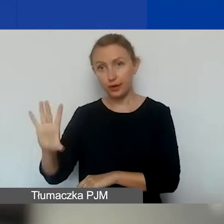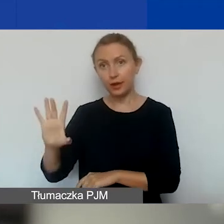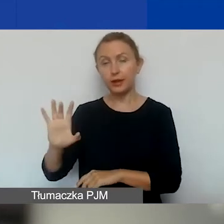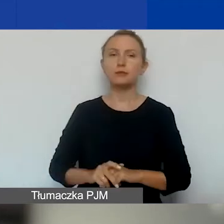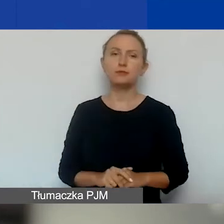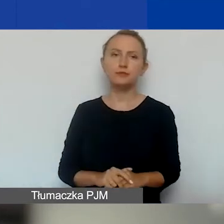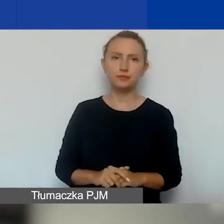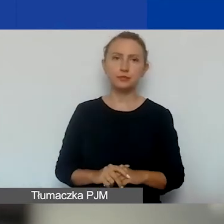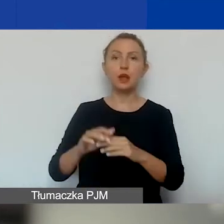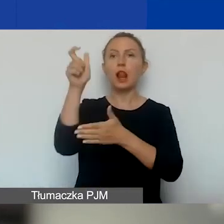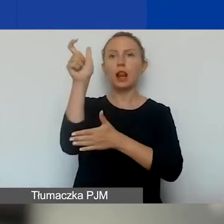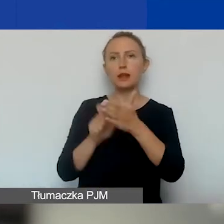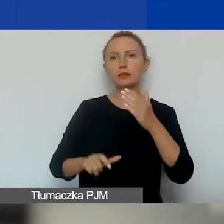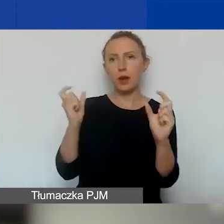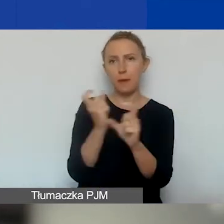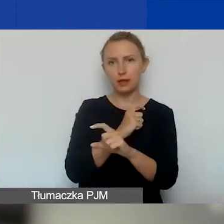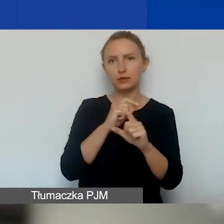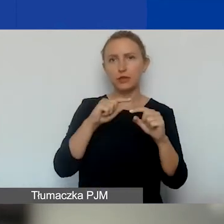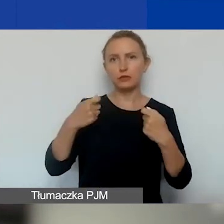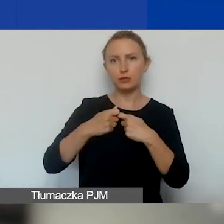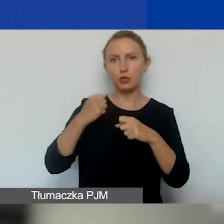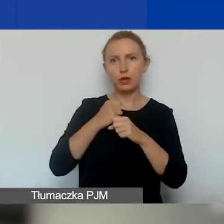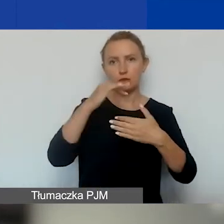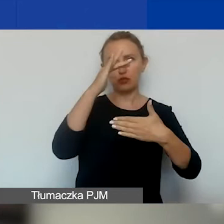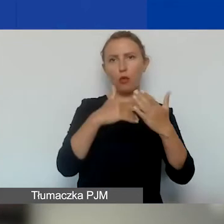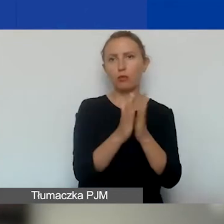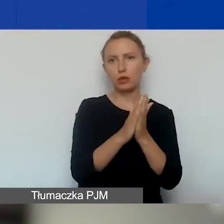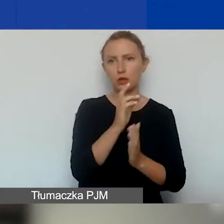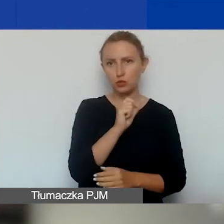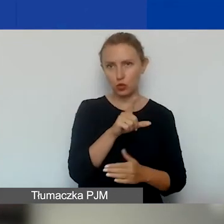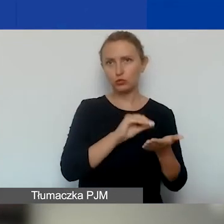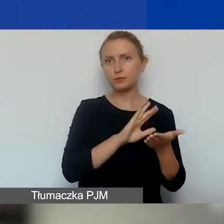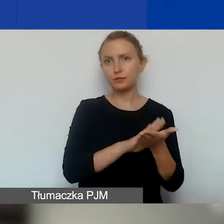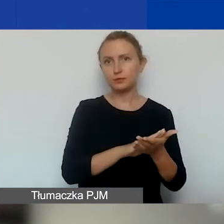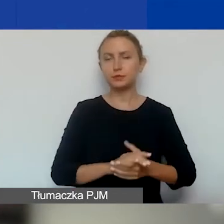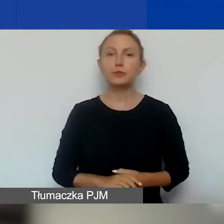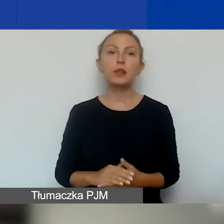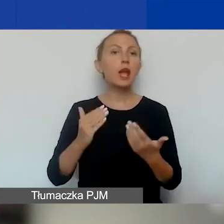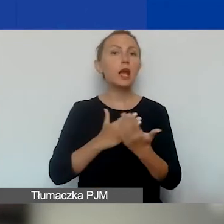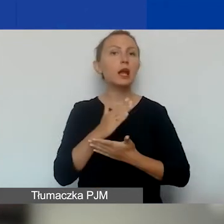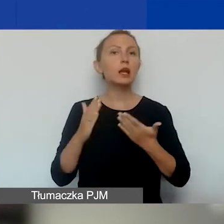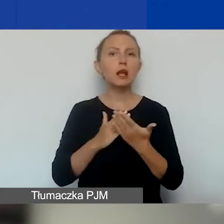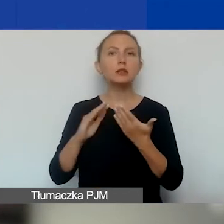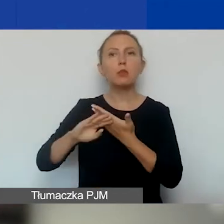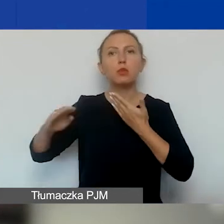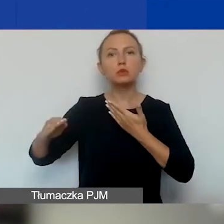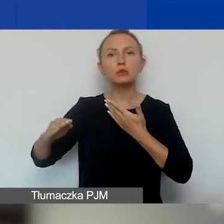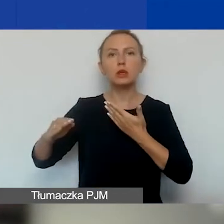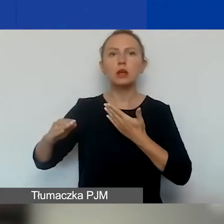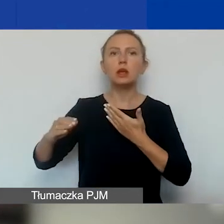Listę tych państw znajdziecie w podręczniku. Z krajów spoza Europejskiego Obszaru Gospodarczego,